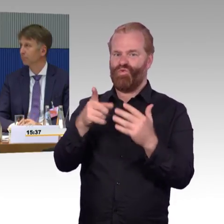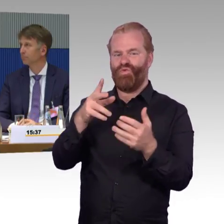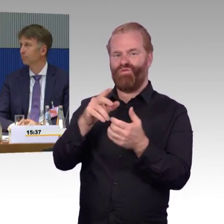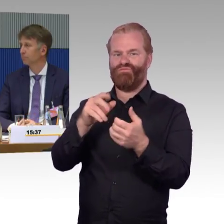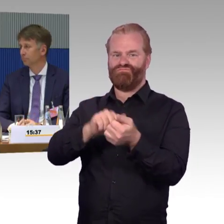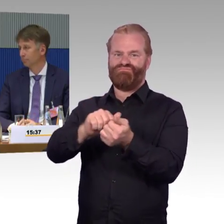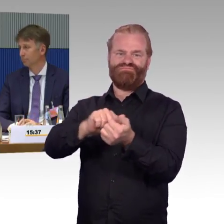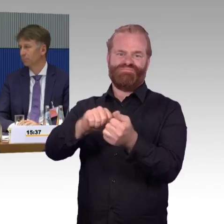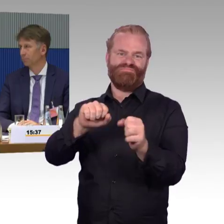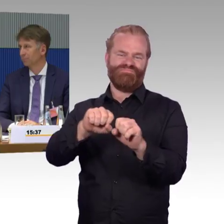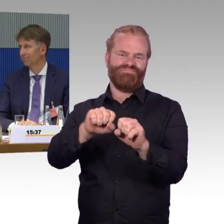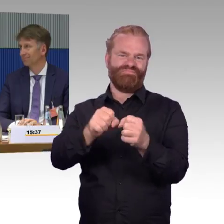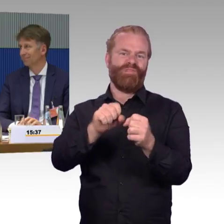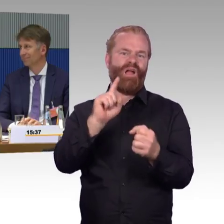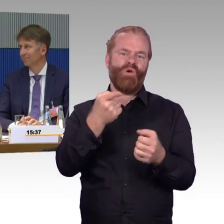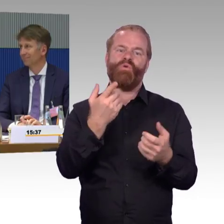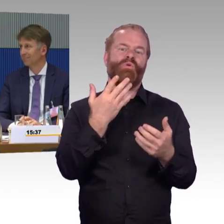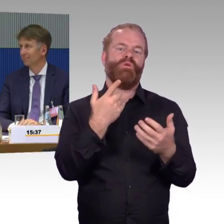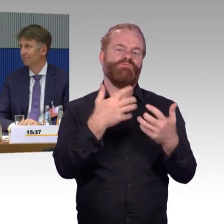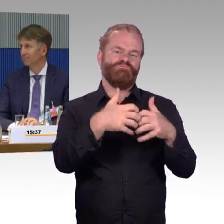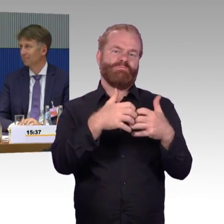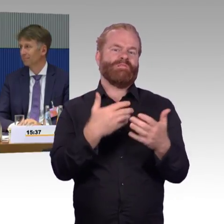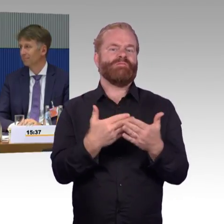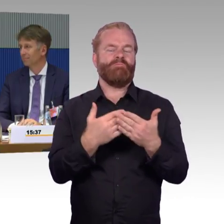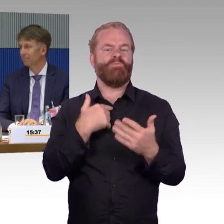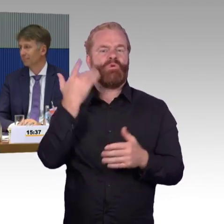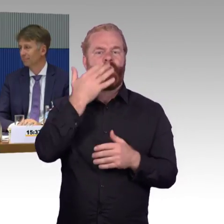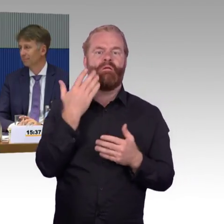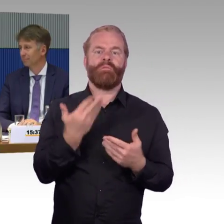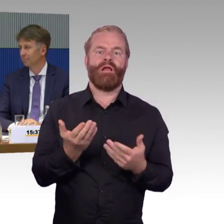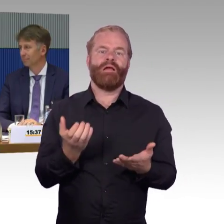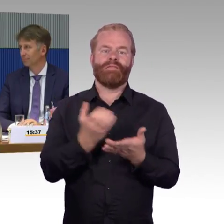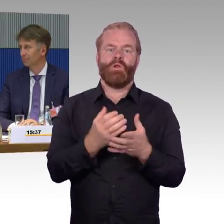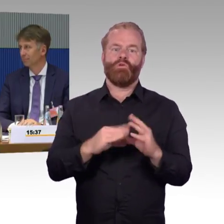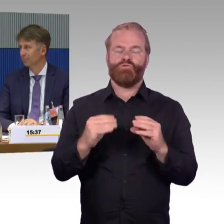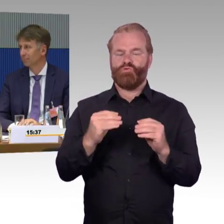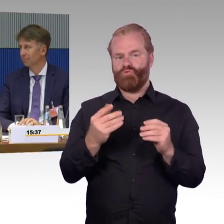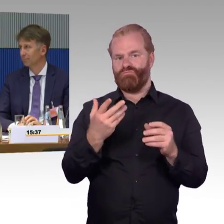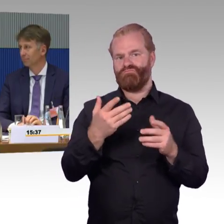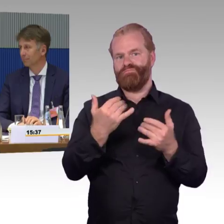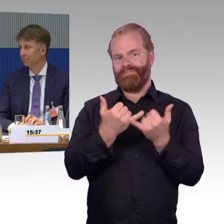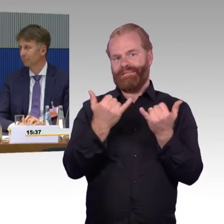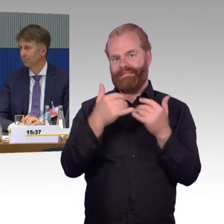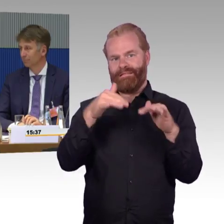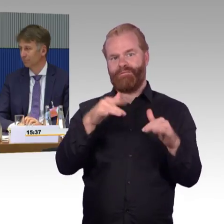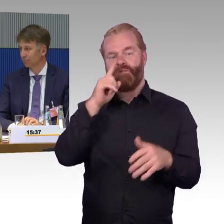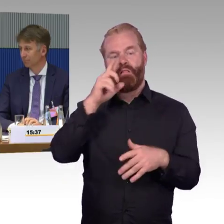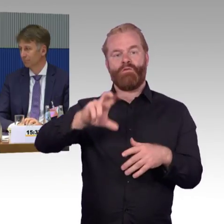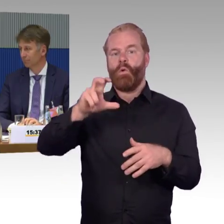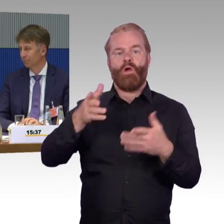ist dann oft der ganze Bahnhof für Reisende mit Mobilitätseinschränkung gar nicht mehr nutzbar. Also was gibt es für Ersatzlösungen an der Stelle